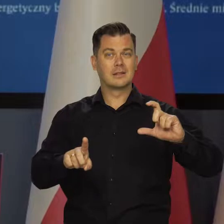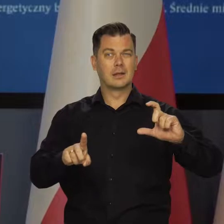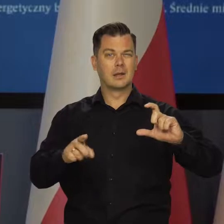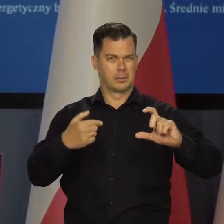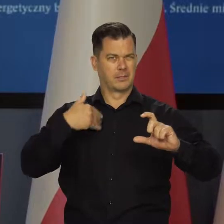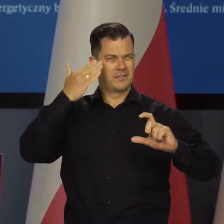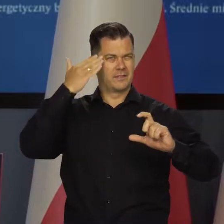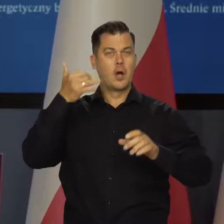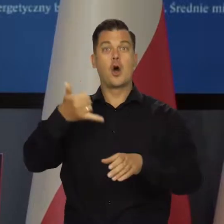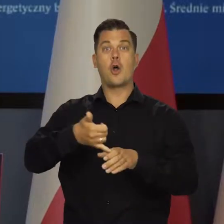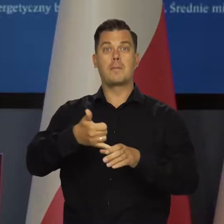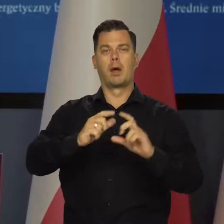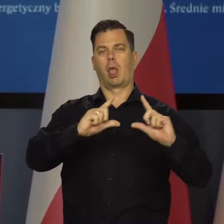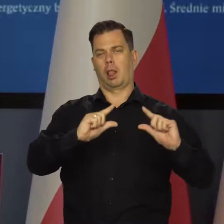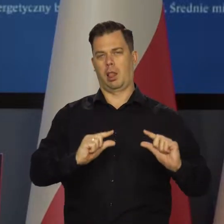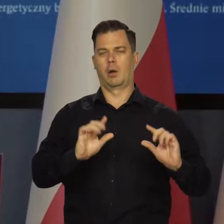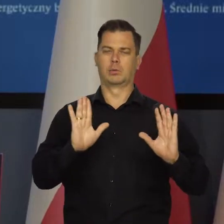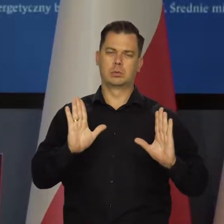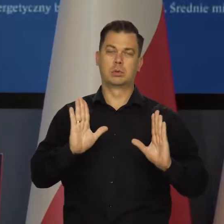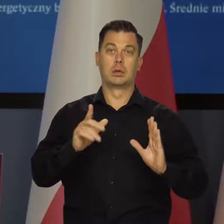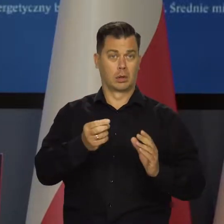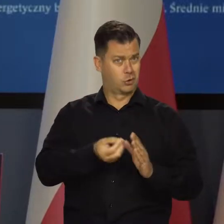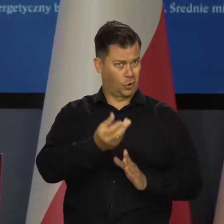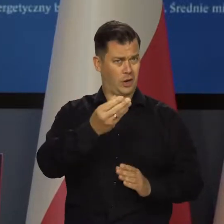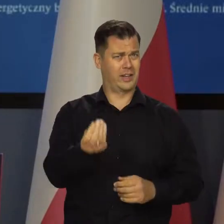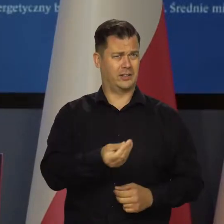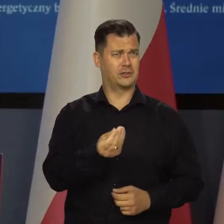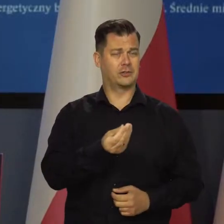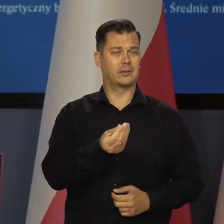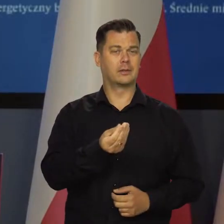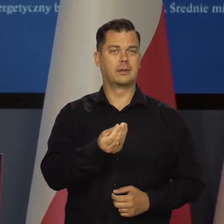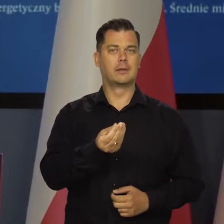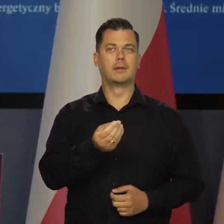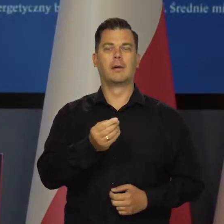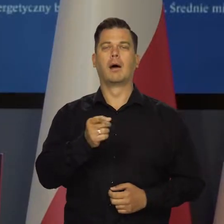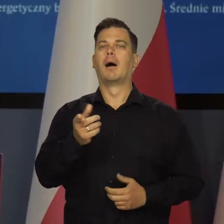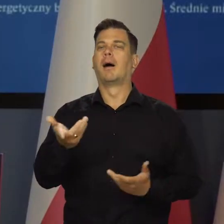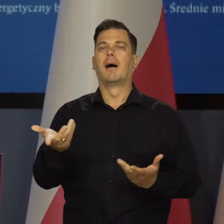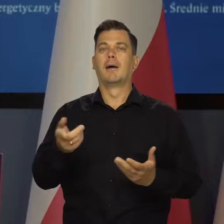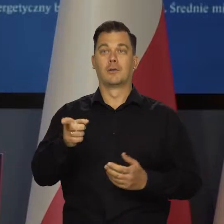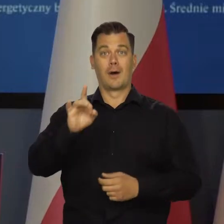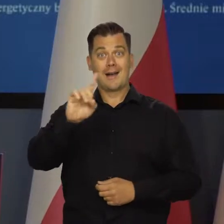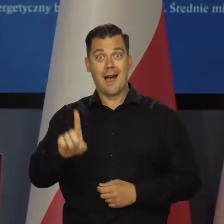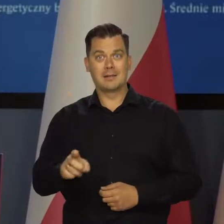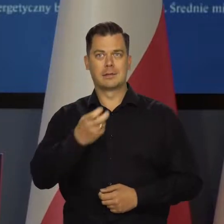Ropa naftowa trochę staniała i nadal jest droga, ale nie dotyczy to ani gazu, ani elektryczności.